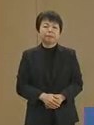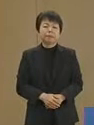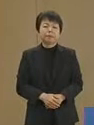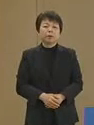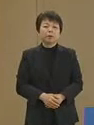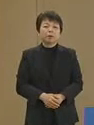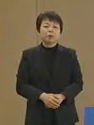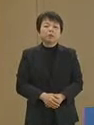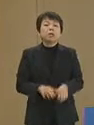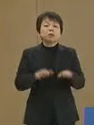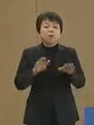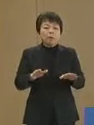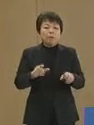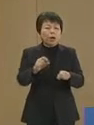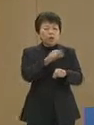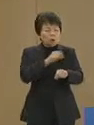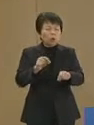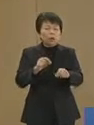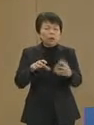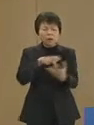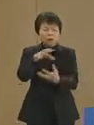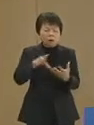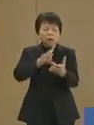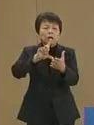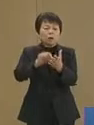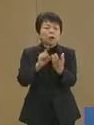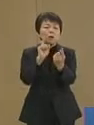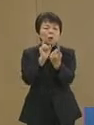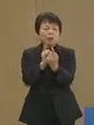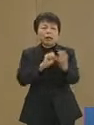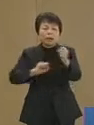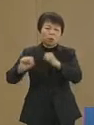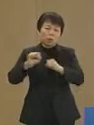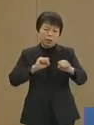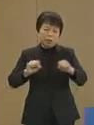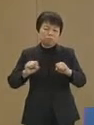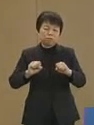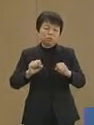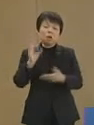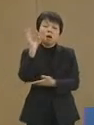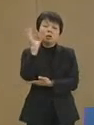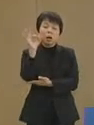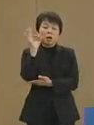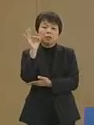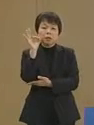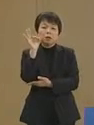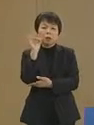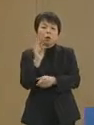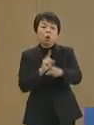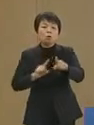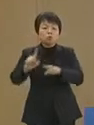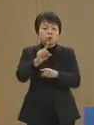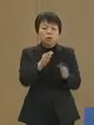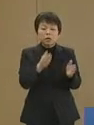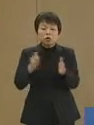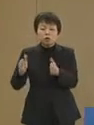これは非常事態への対応です 財政の優先順位を組み変え